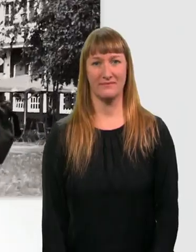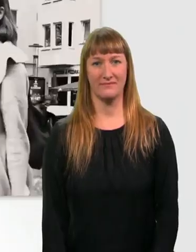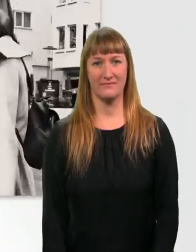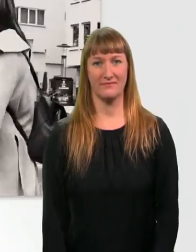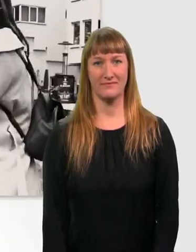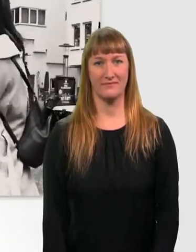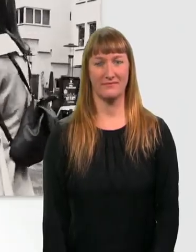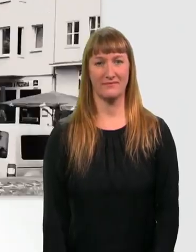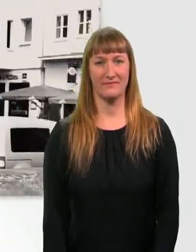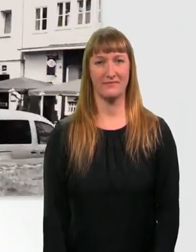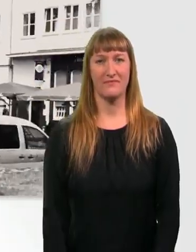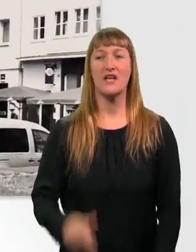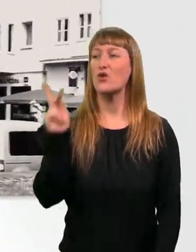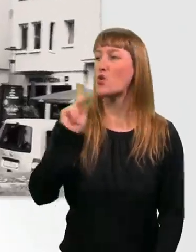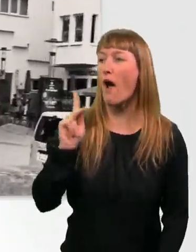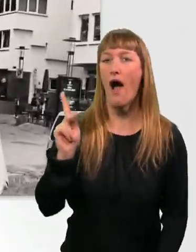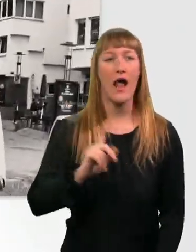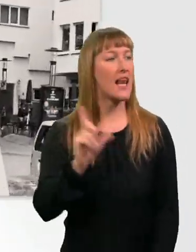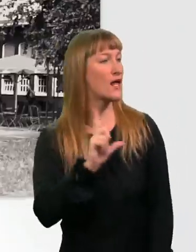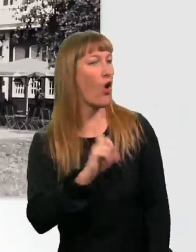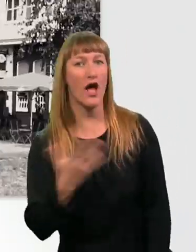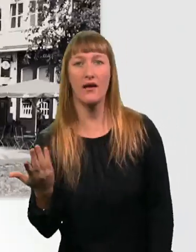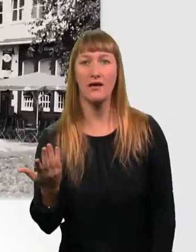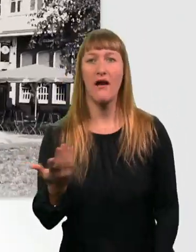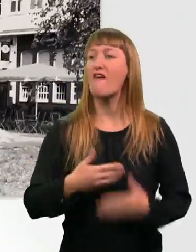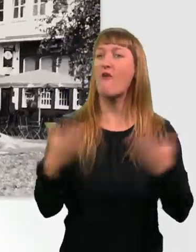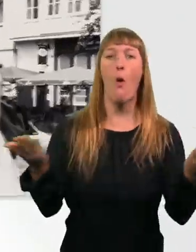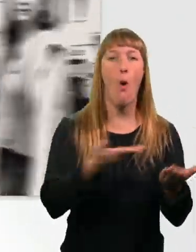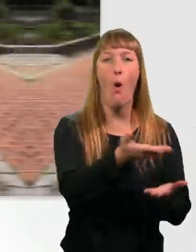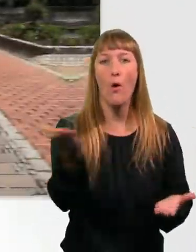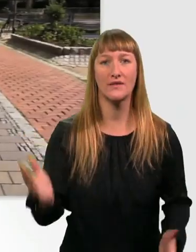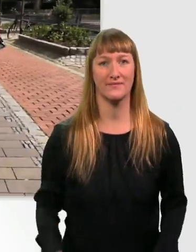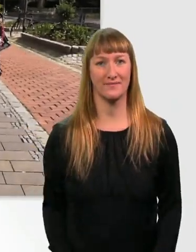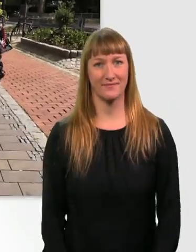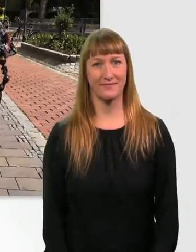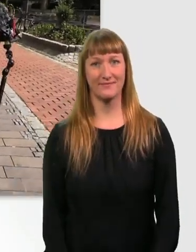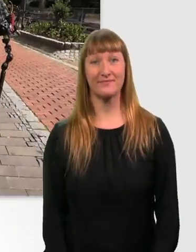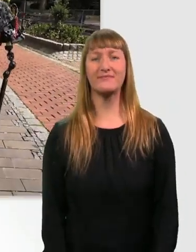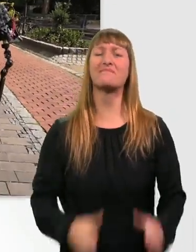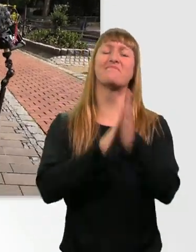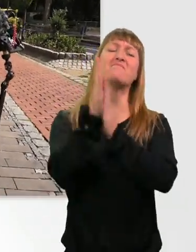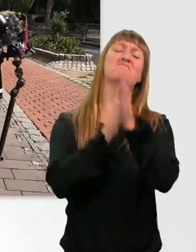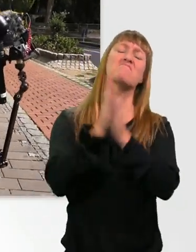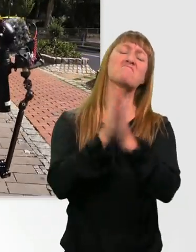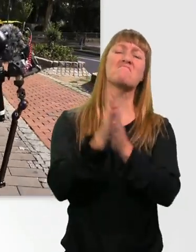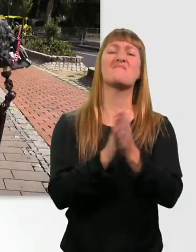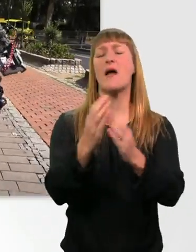Kübra? Leeroy? Wo seid ihr? Oh, jetzt was Leckeres essen. So einen Burger oder so.